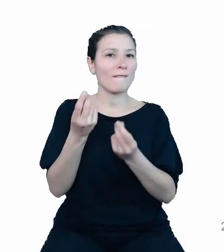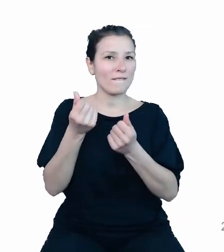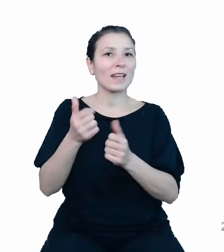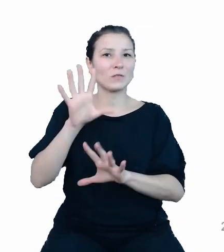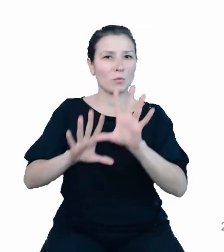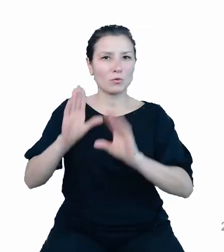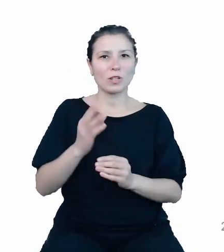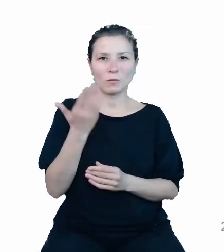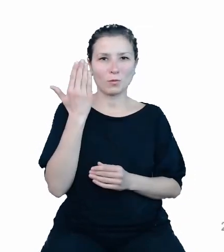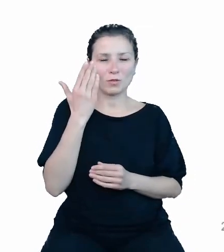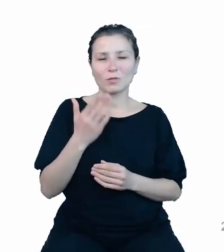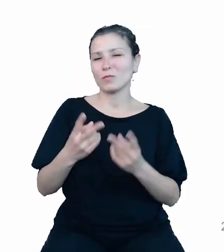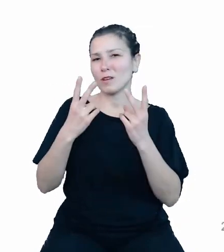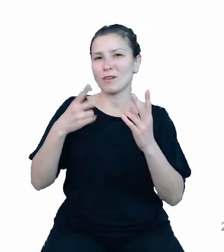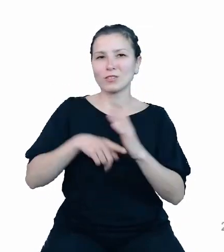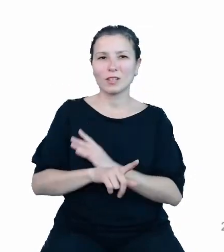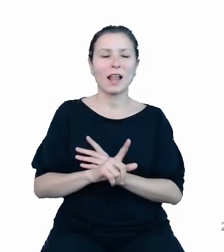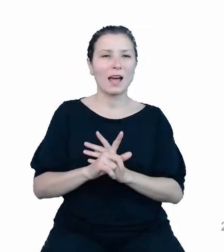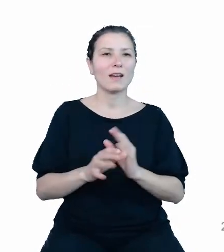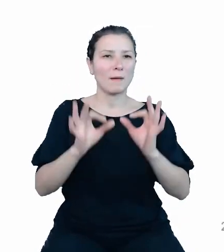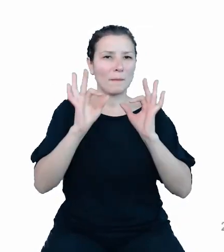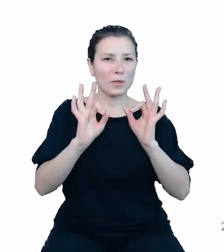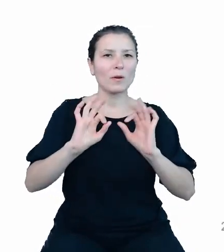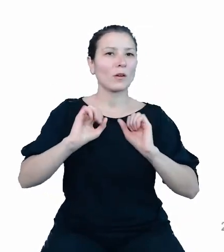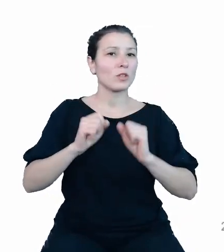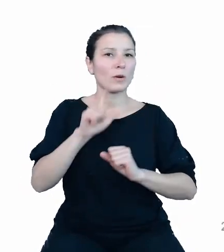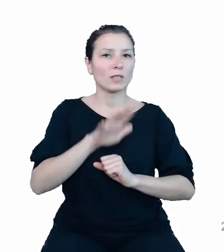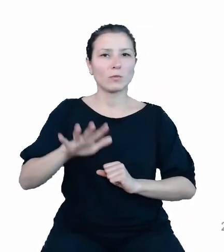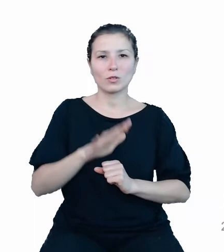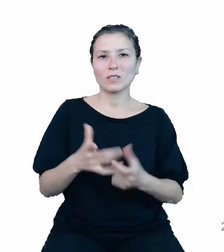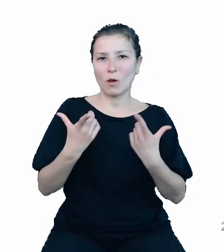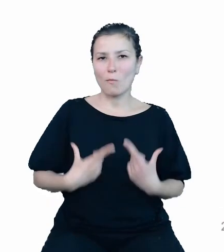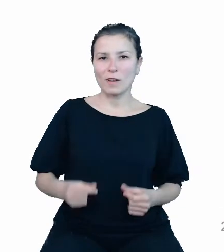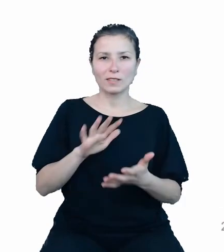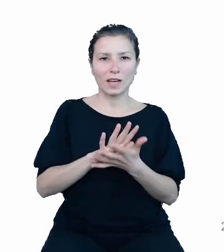dla funkcjonowania społeczeństwa obywatelskiego. API TREZOR wnosi